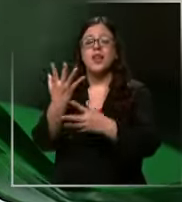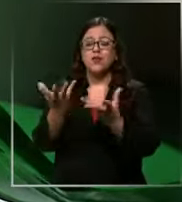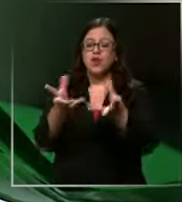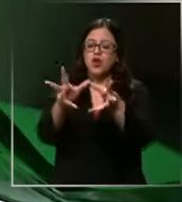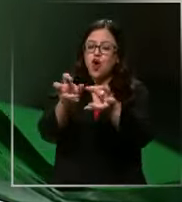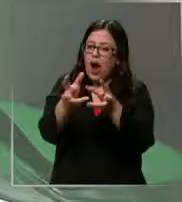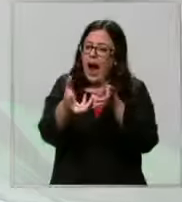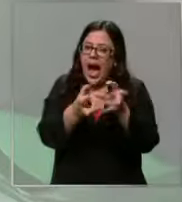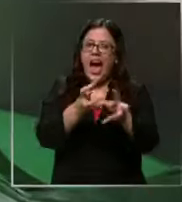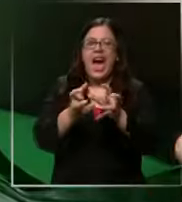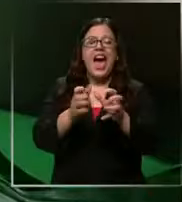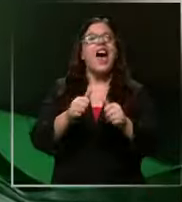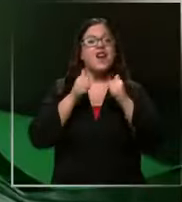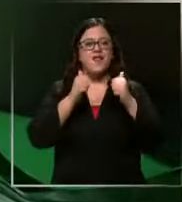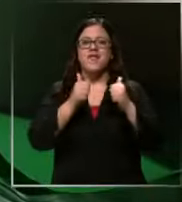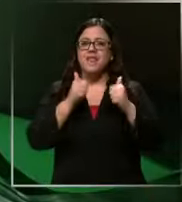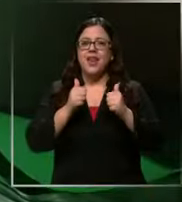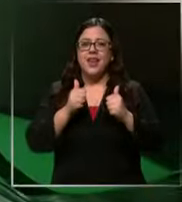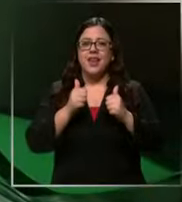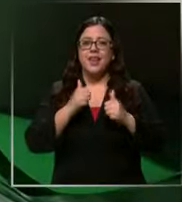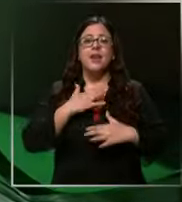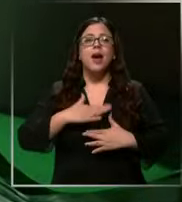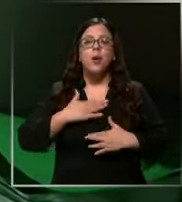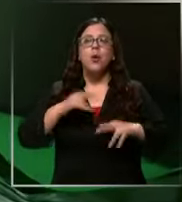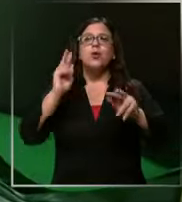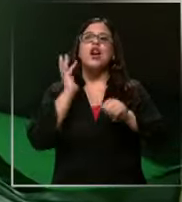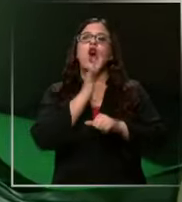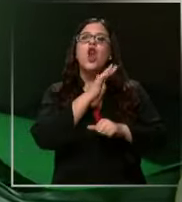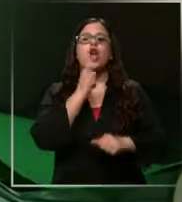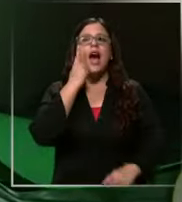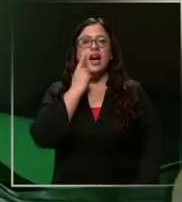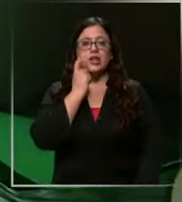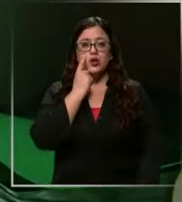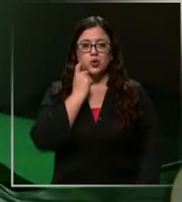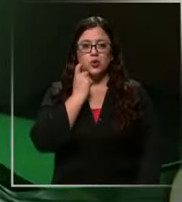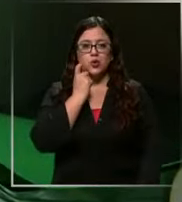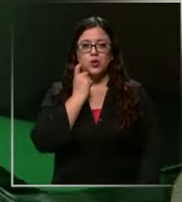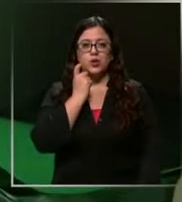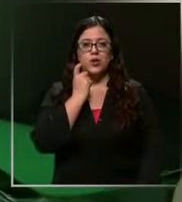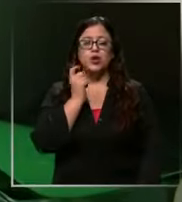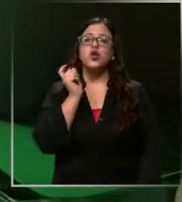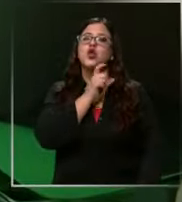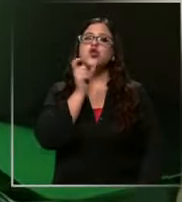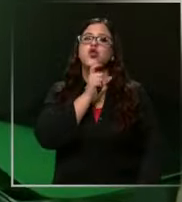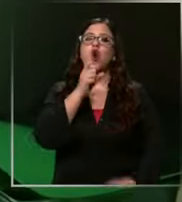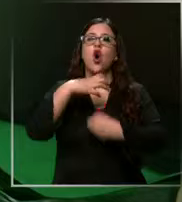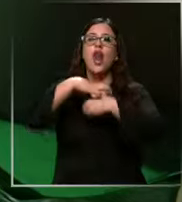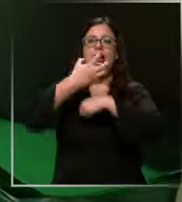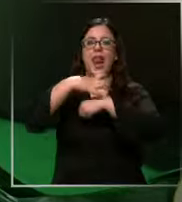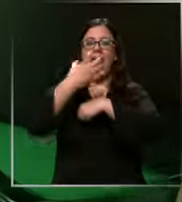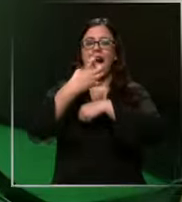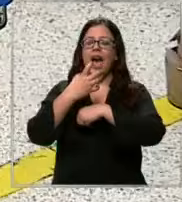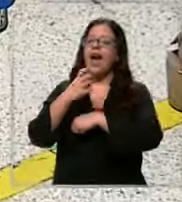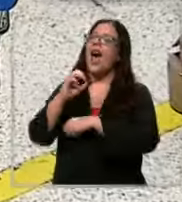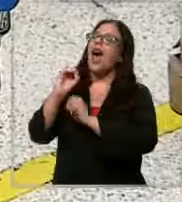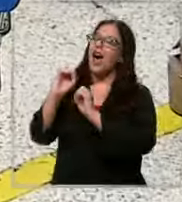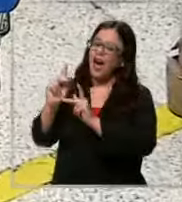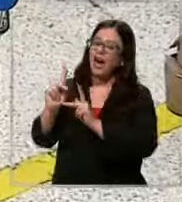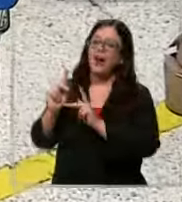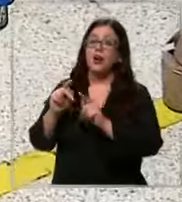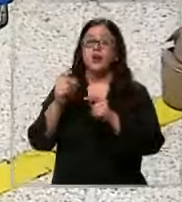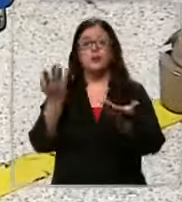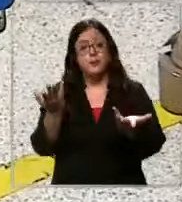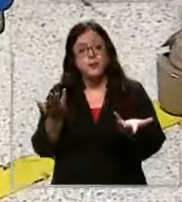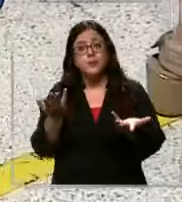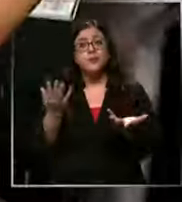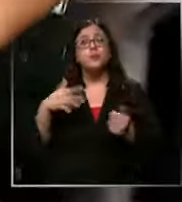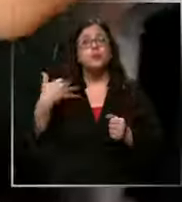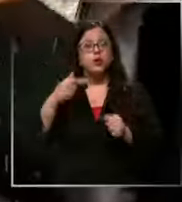se siente bien me gusta el color azul rojo y naranja a no es menor elegir los materiales